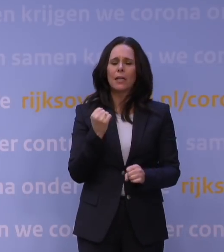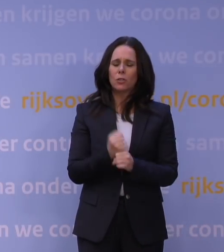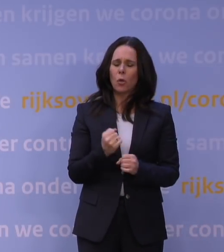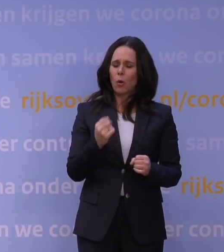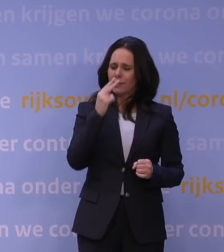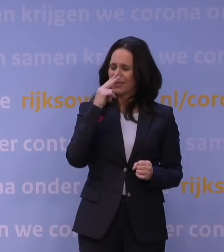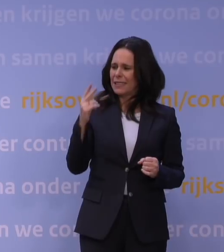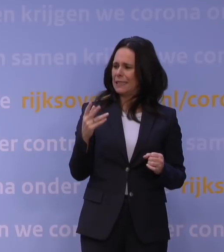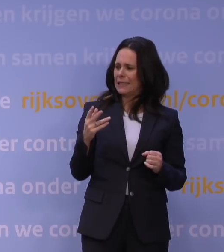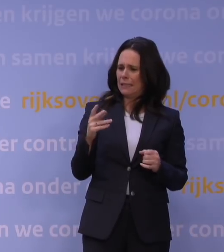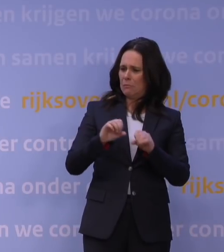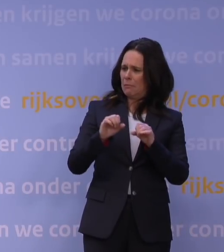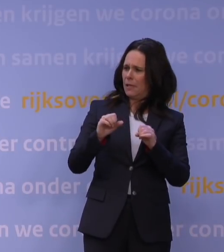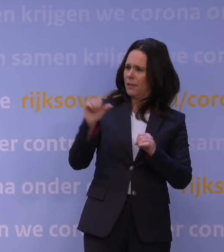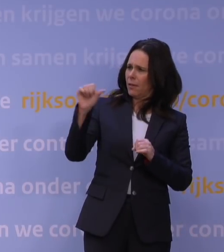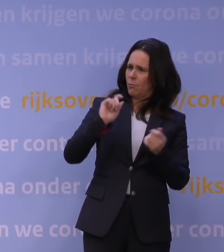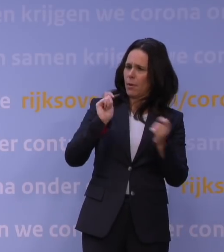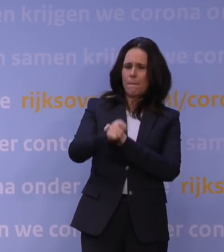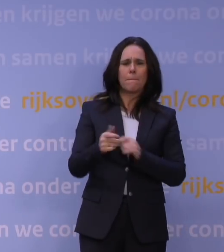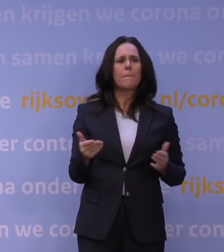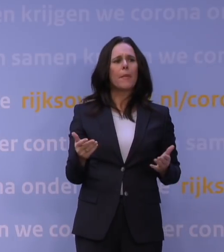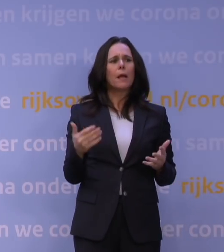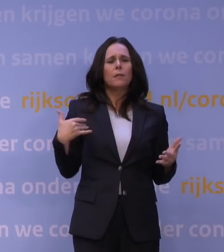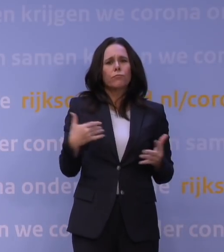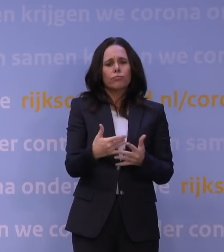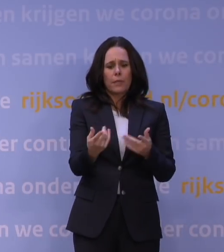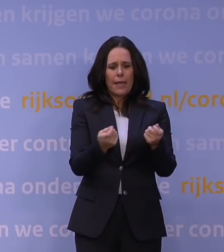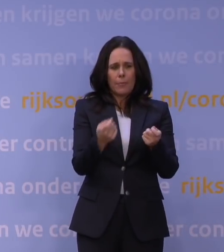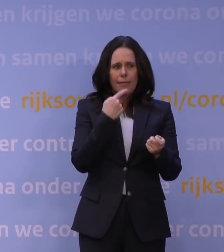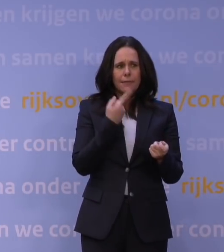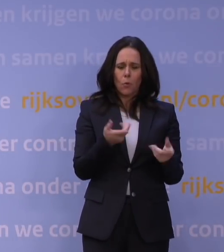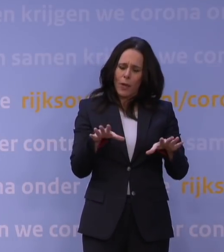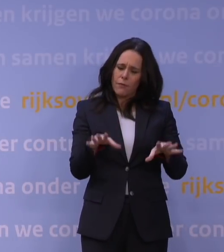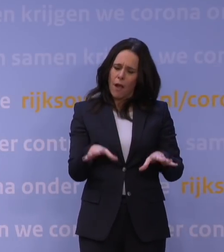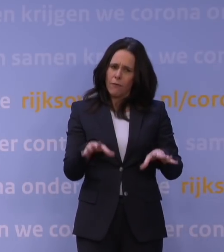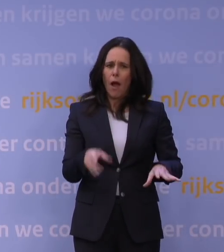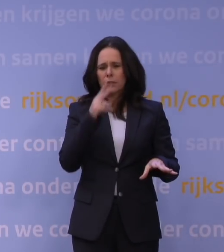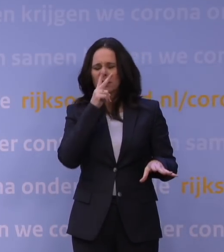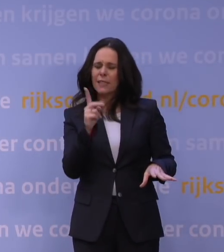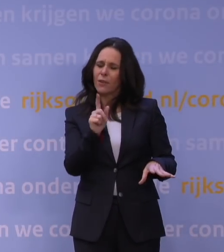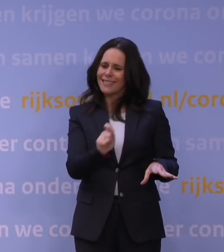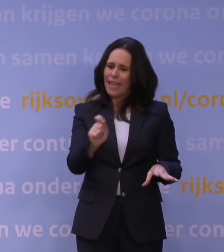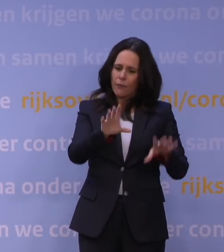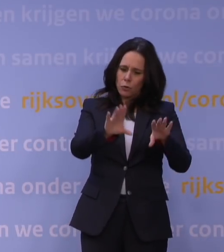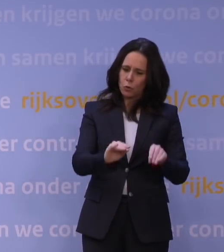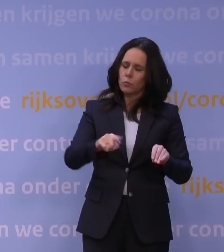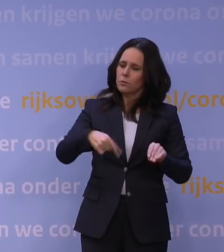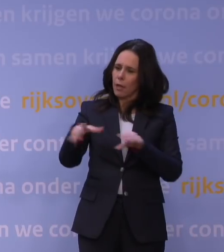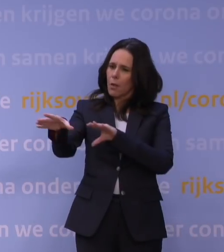want de afgelopen tijd zagen we toch dat het kabinet vaak zei: We wachten even af, we willen echt zien wat de cijfers doen voordat we dit soort vergaande maatregelen nemen.